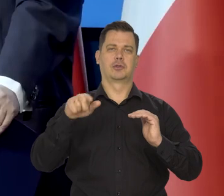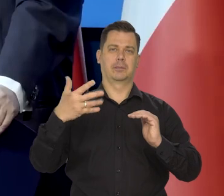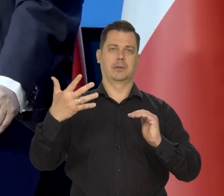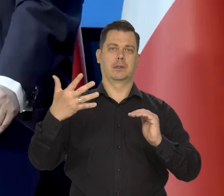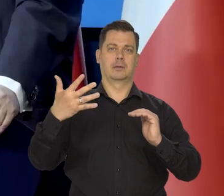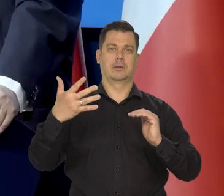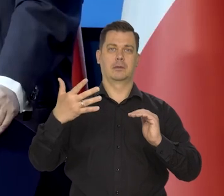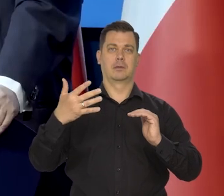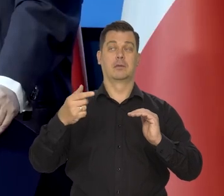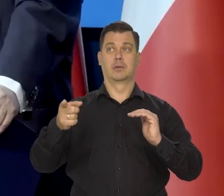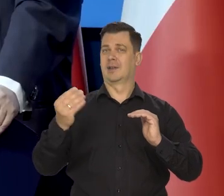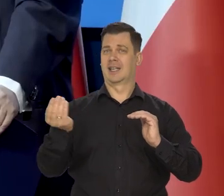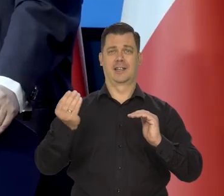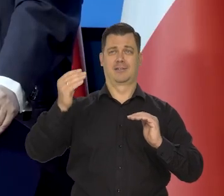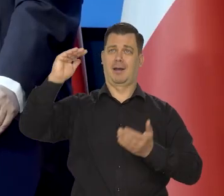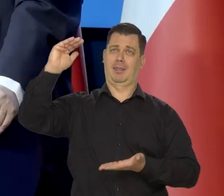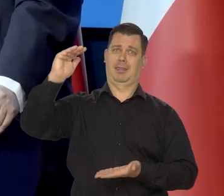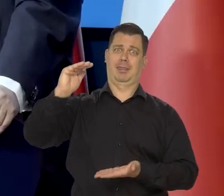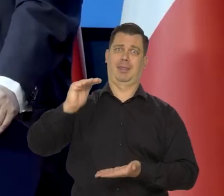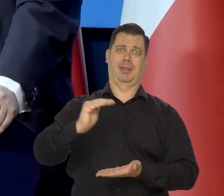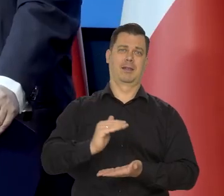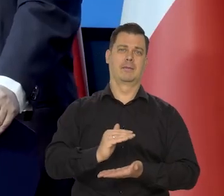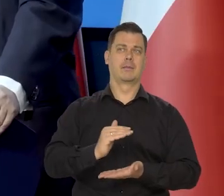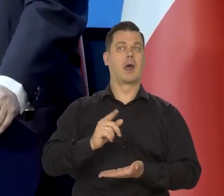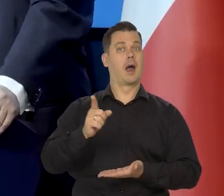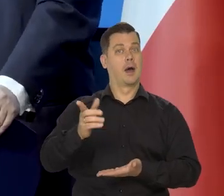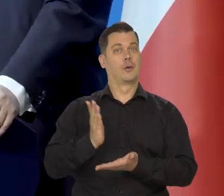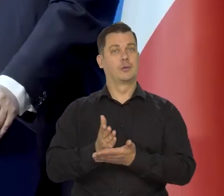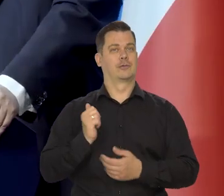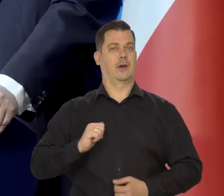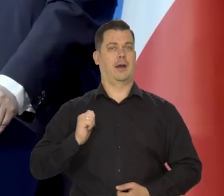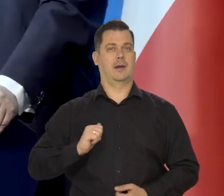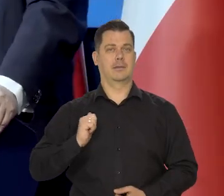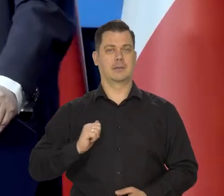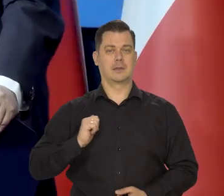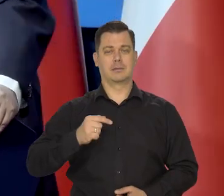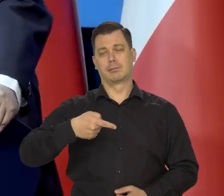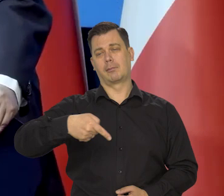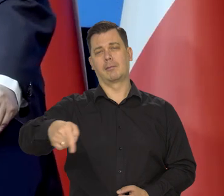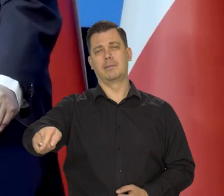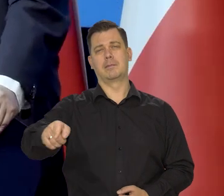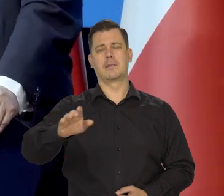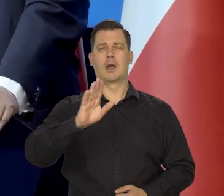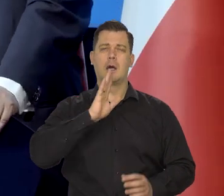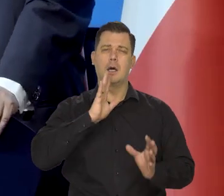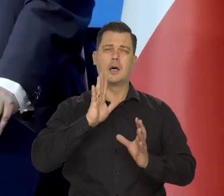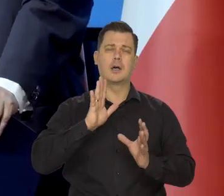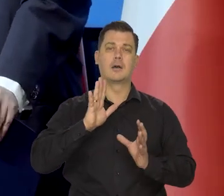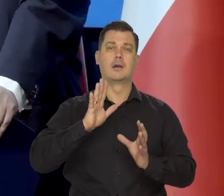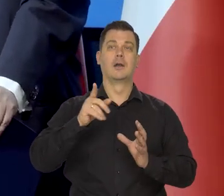Od tego jest to..., jesteśmy daleko, ale to już jest w zakresie, w perspektywie tej wizji,